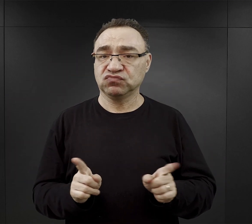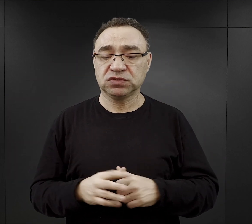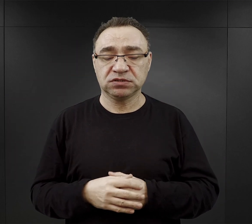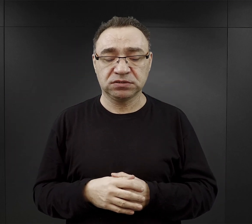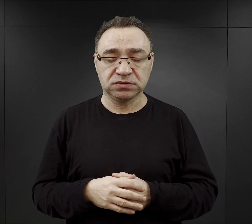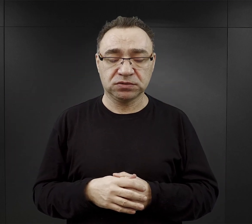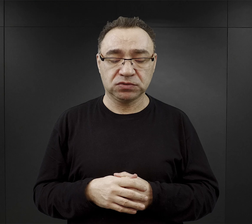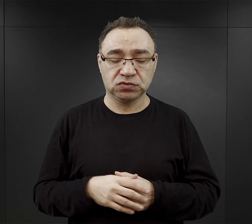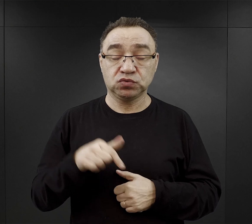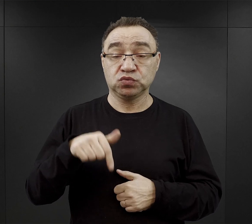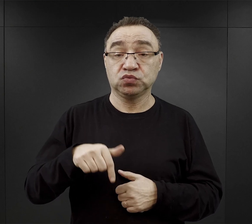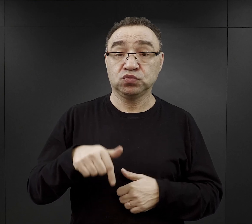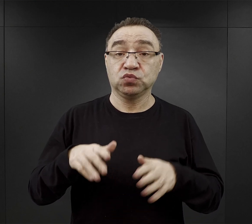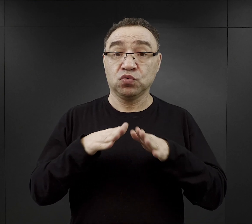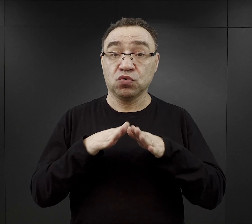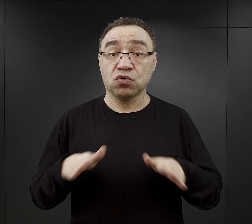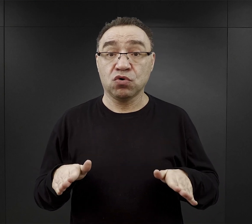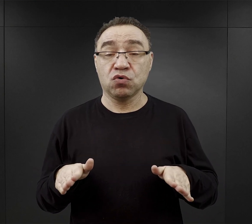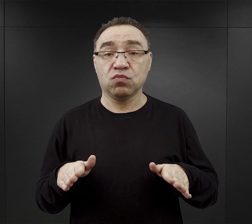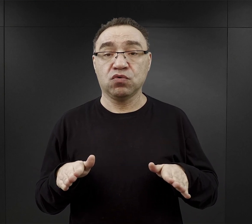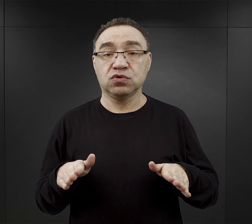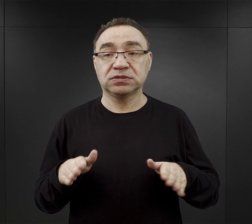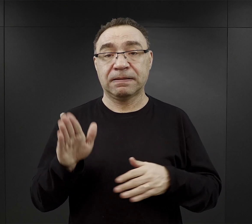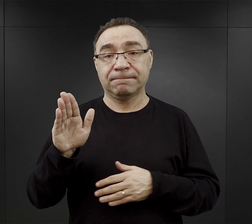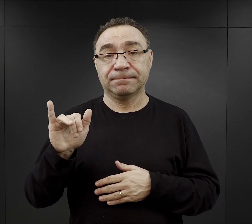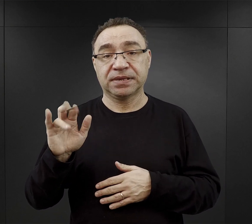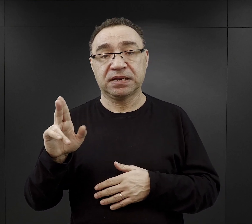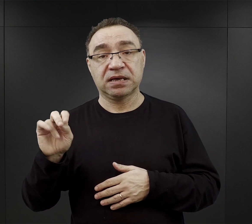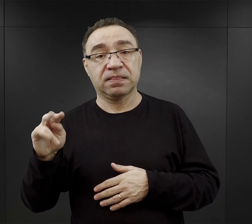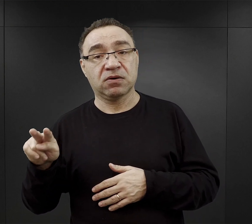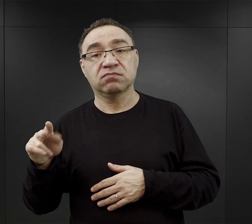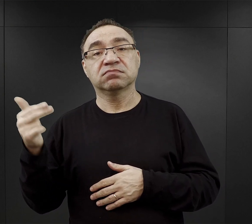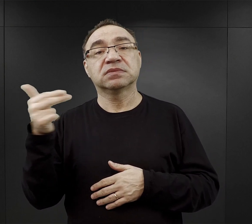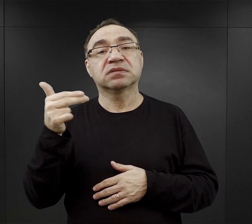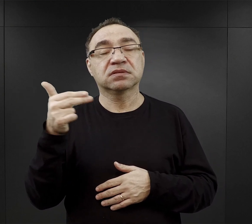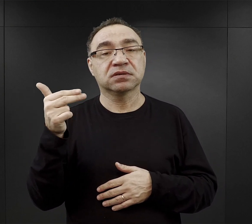Tutaj w obozie macierzystym, ale też i w Birkenau, w niedzielę